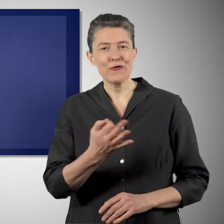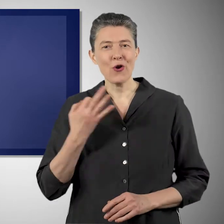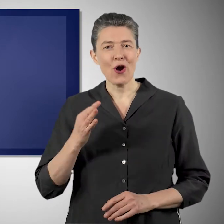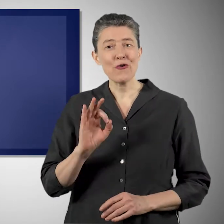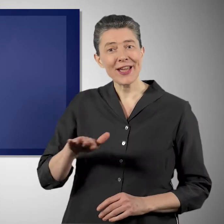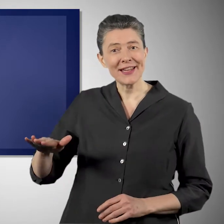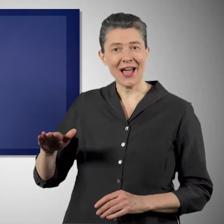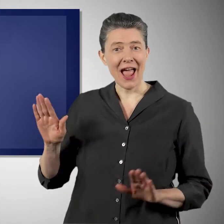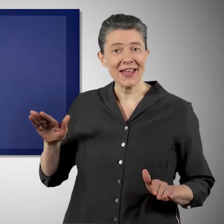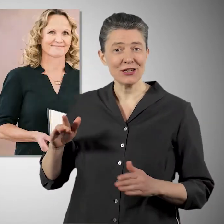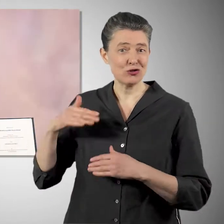wirklich schützen und bewahren.